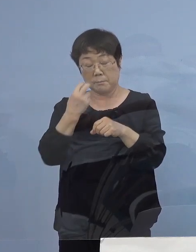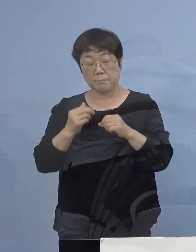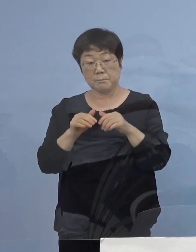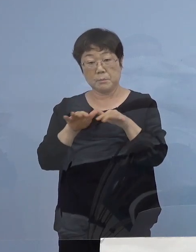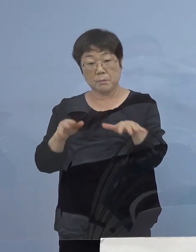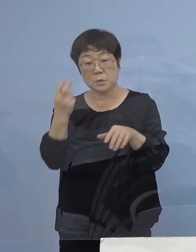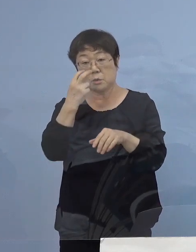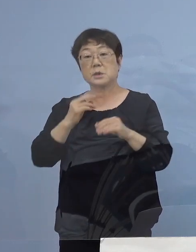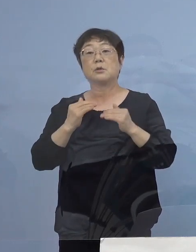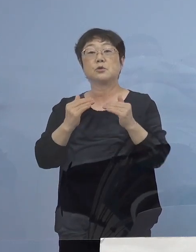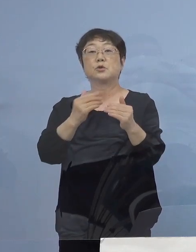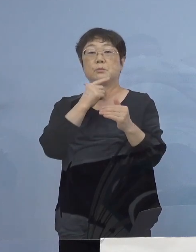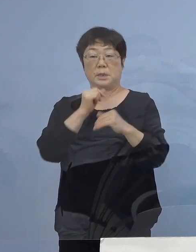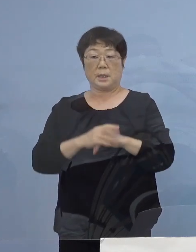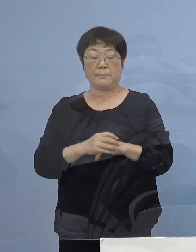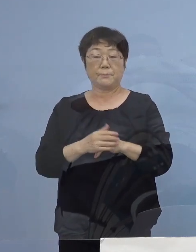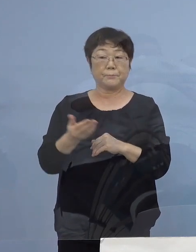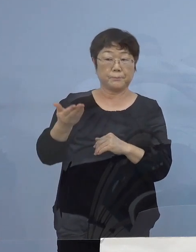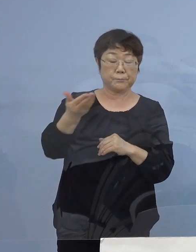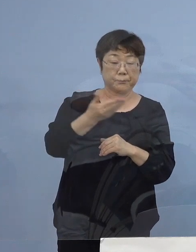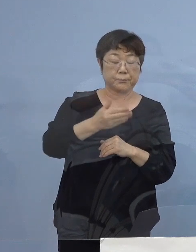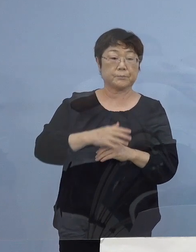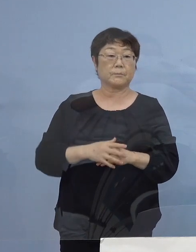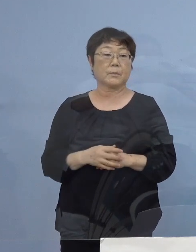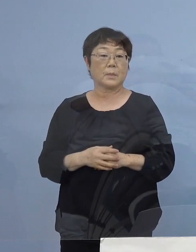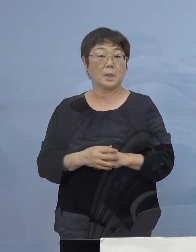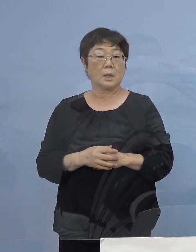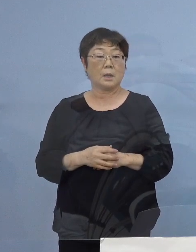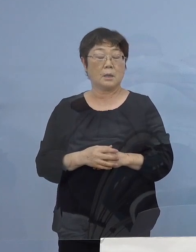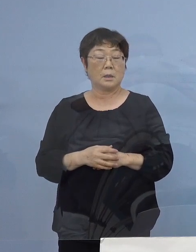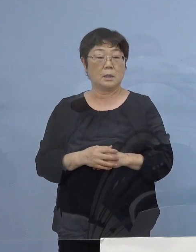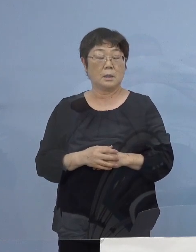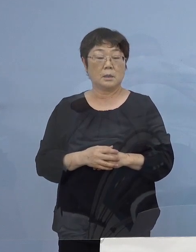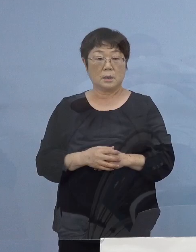（読売新聞社） 飲食店の営業時間の短縮の関係ですけれども